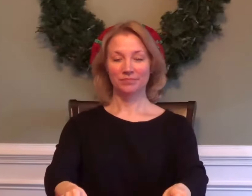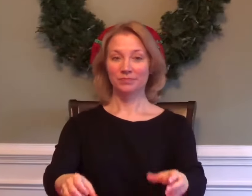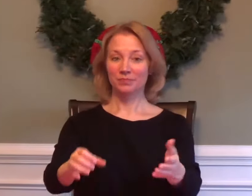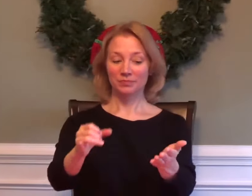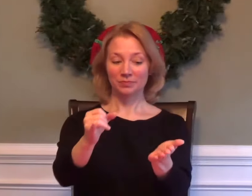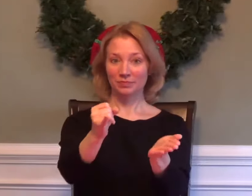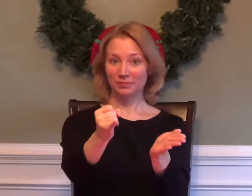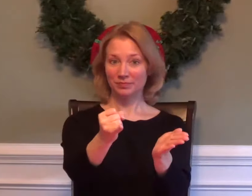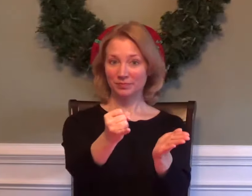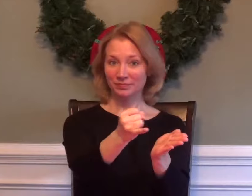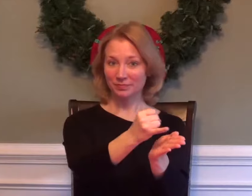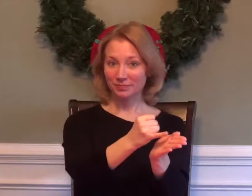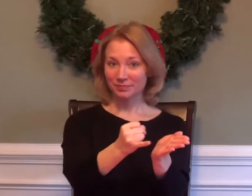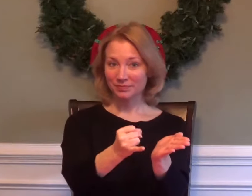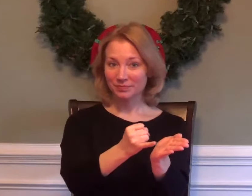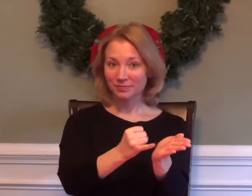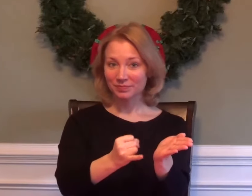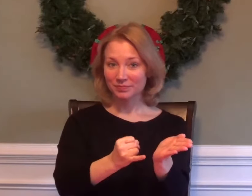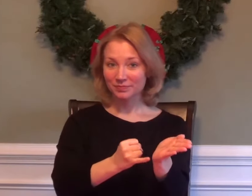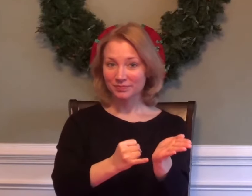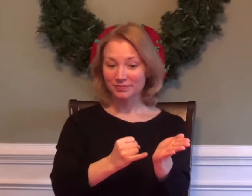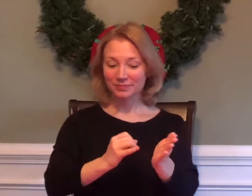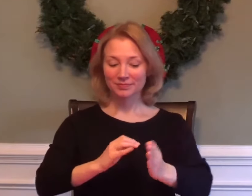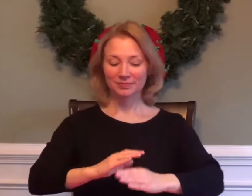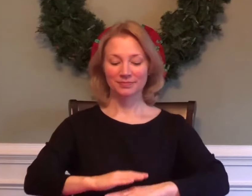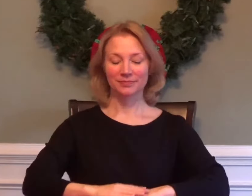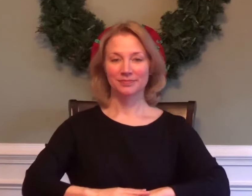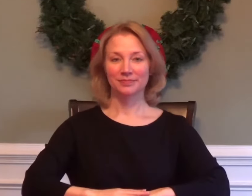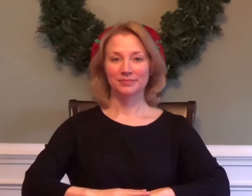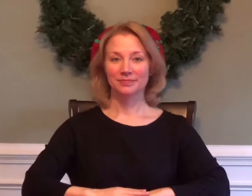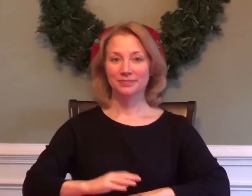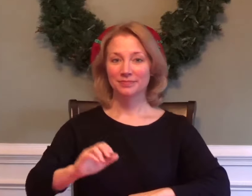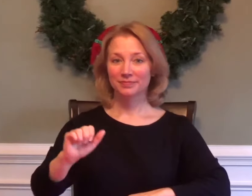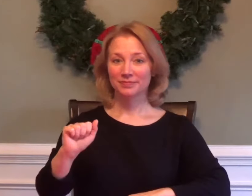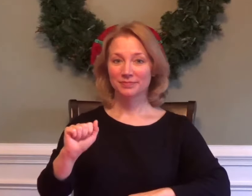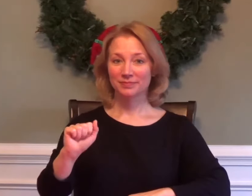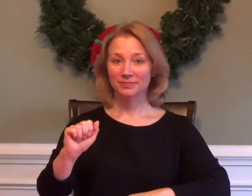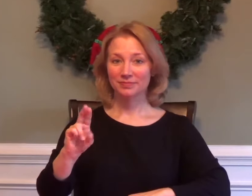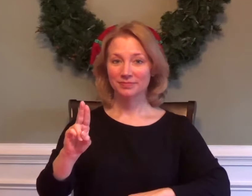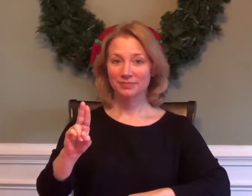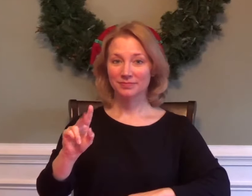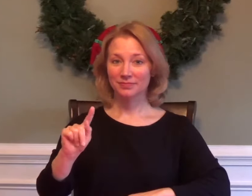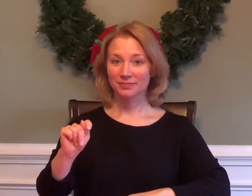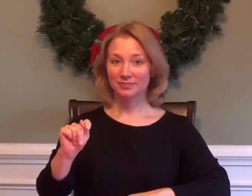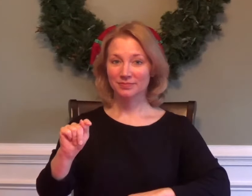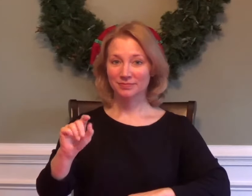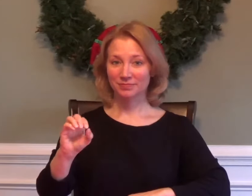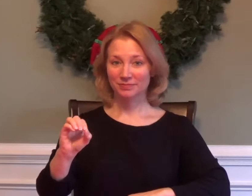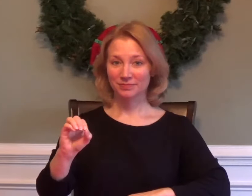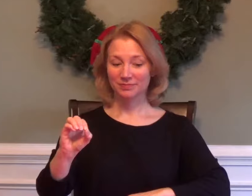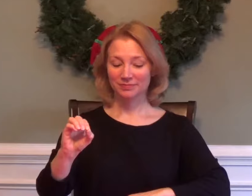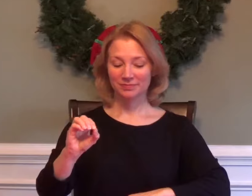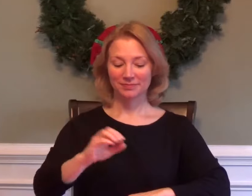ART AUTO BODY